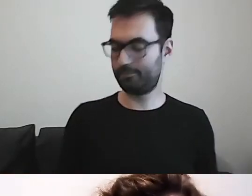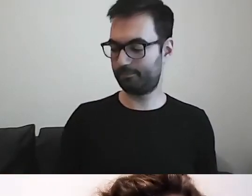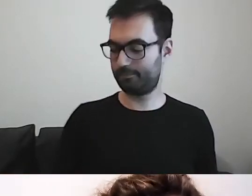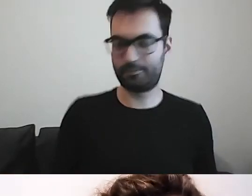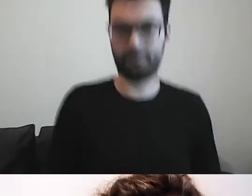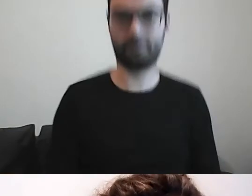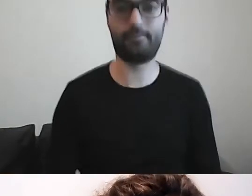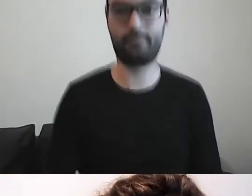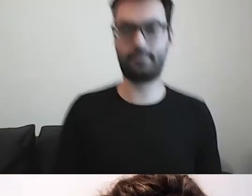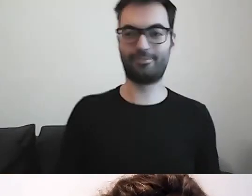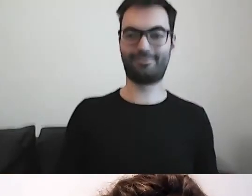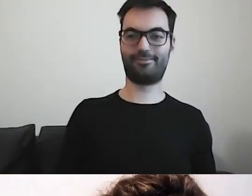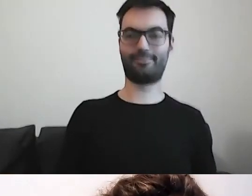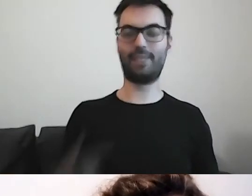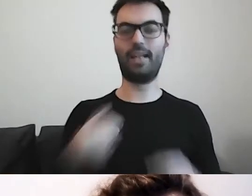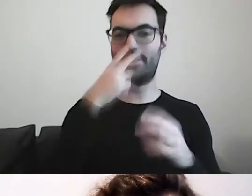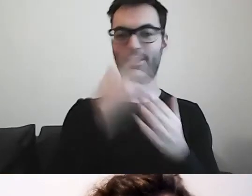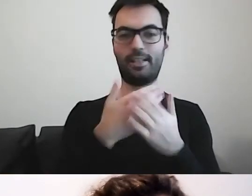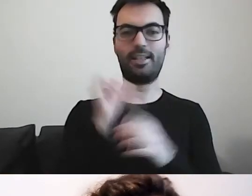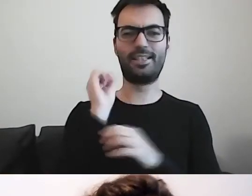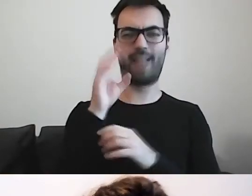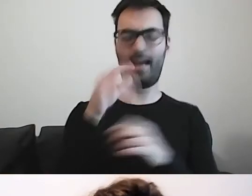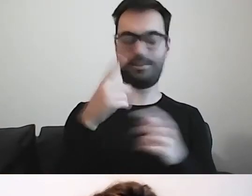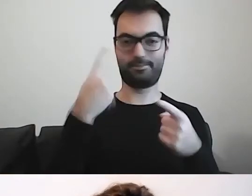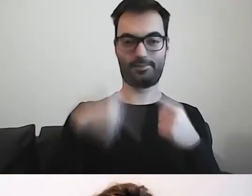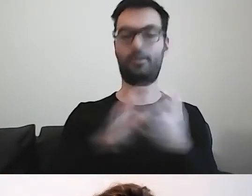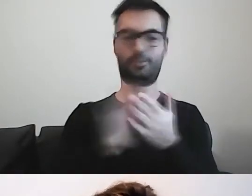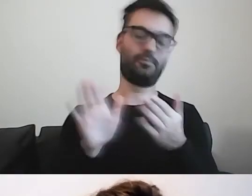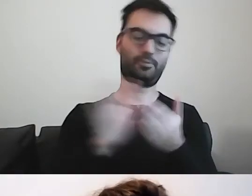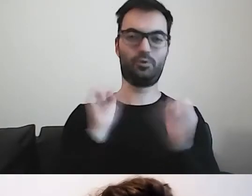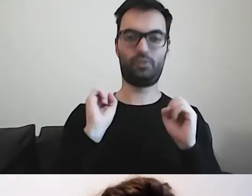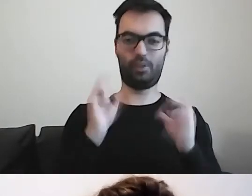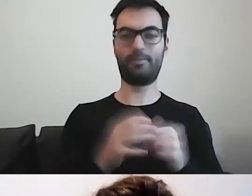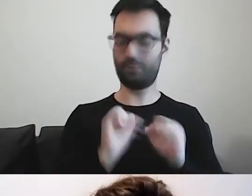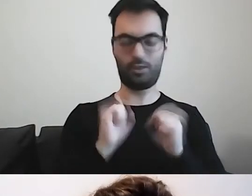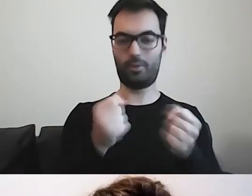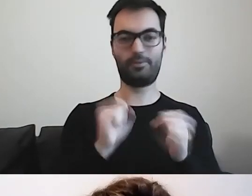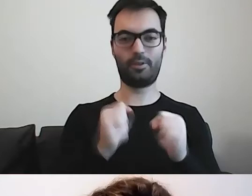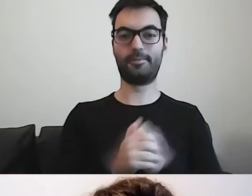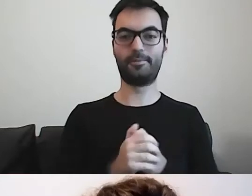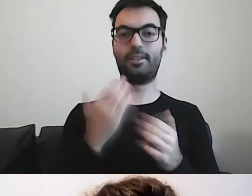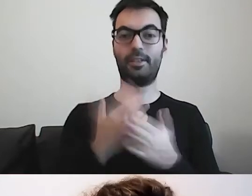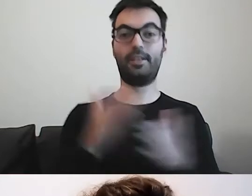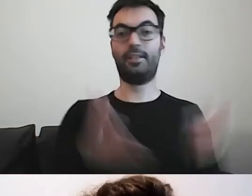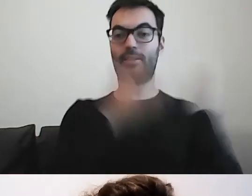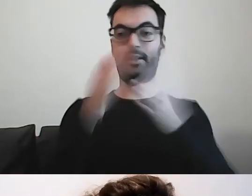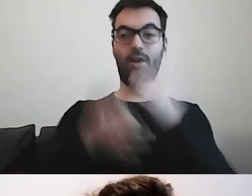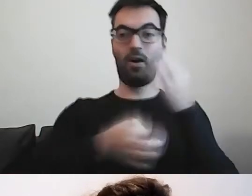Jeszcze muszę odkryć, czemu slajd się nie przewija. Przechodzę do opowiadania.